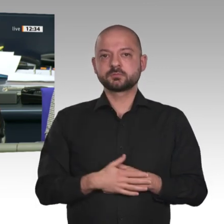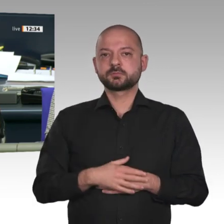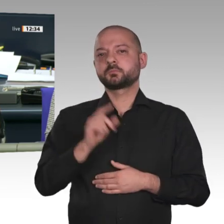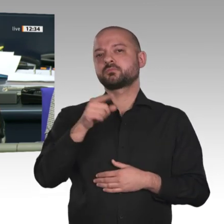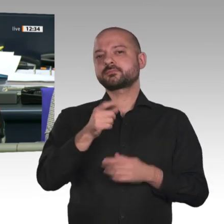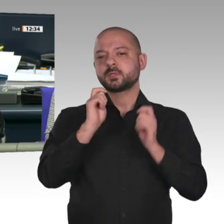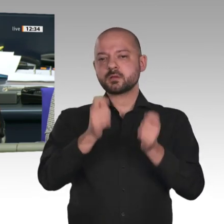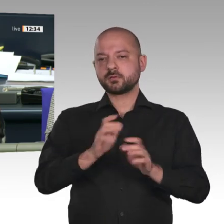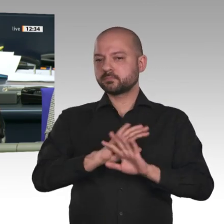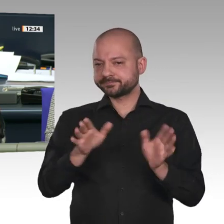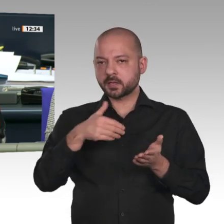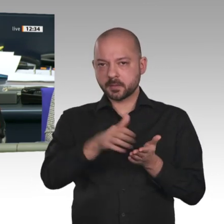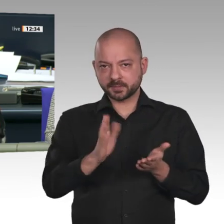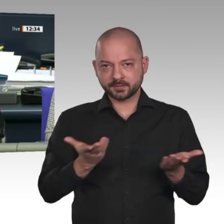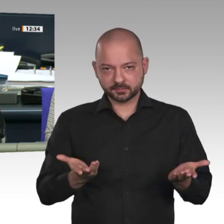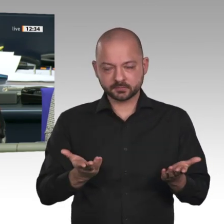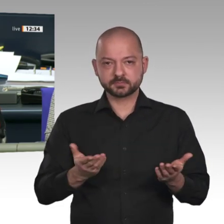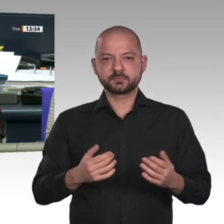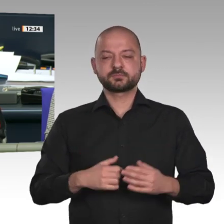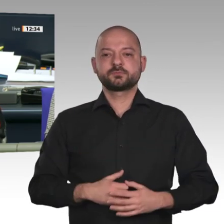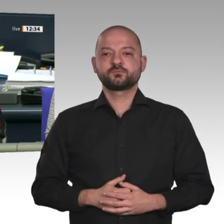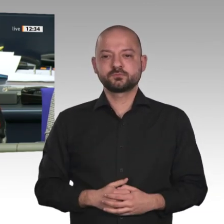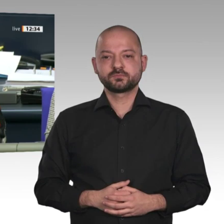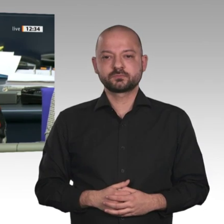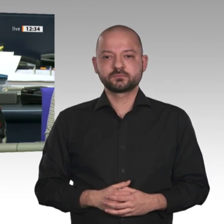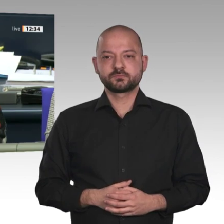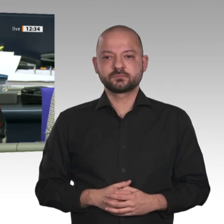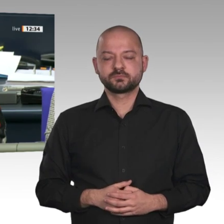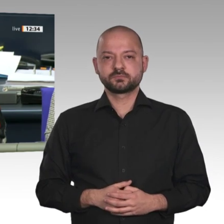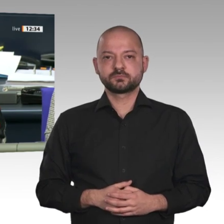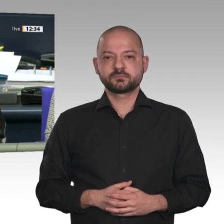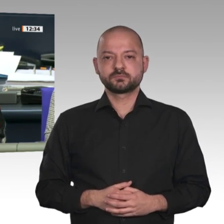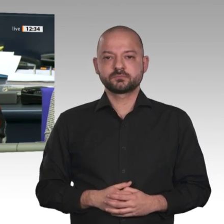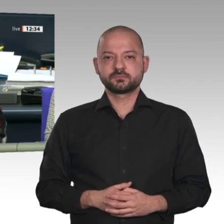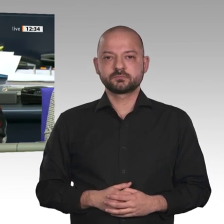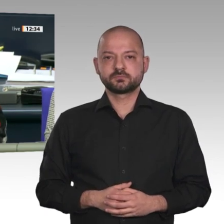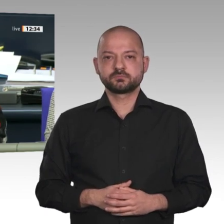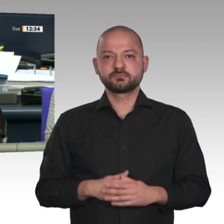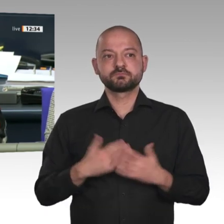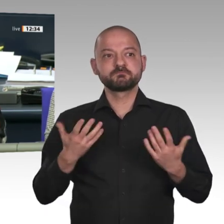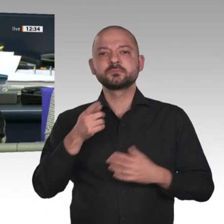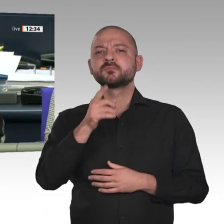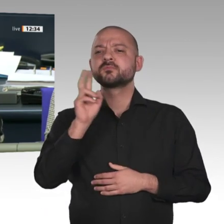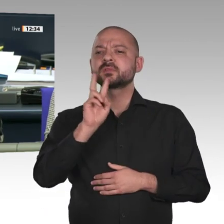dagegengestimmt haben die Fraktionen der Linken, der SPD, der CDU/CSU und der AfD,